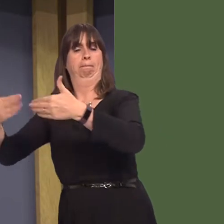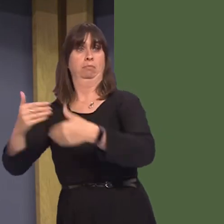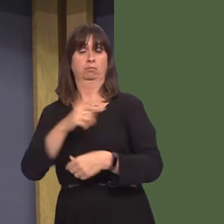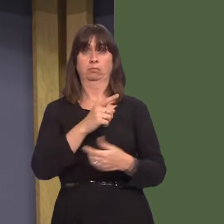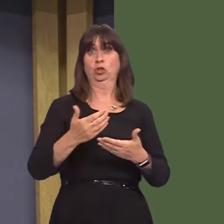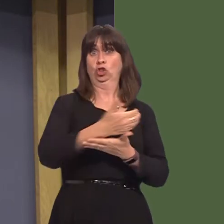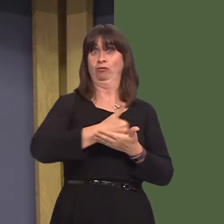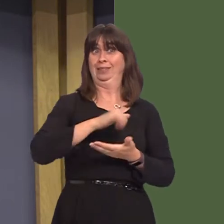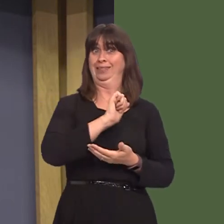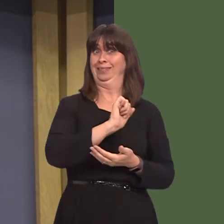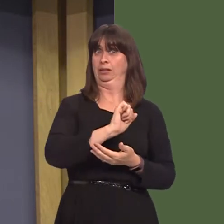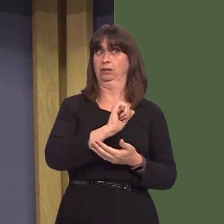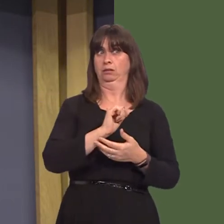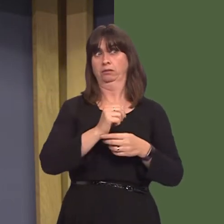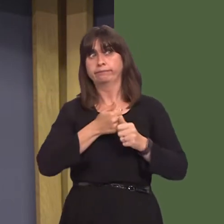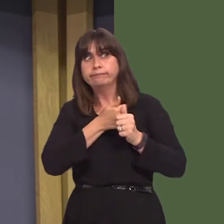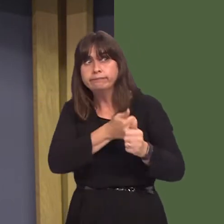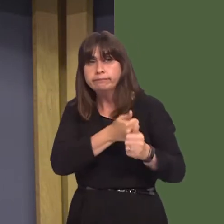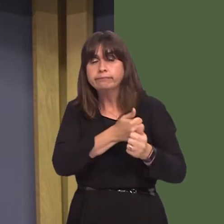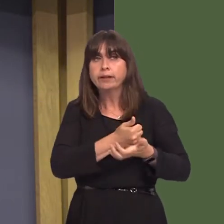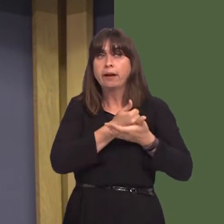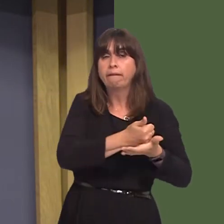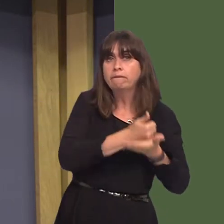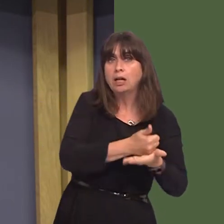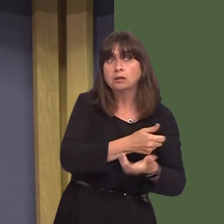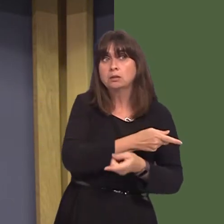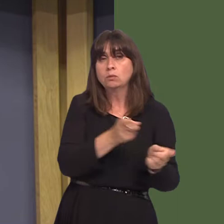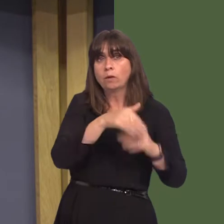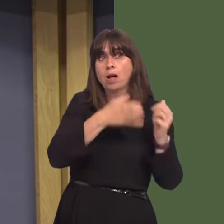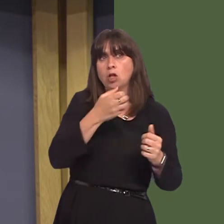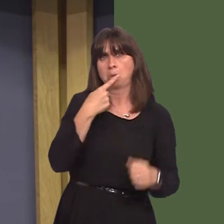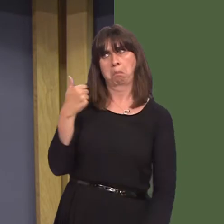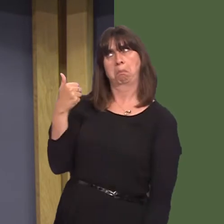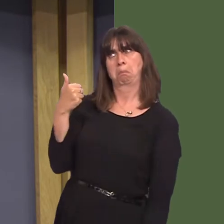charity providing support and advice for individuals and families, have welcomed this scheme. Can